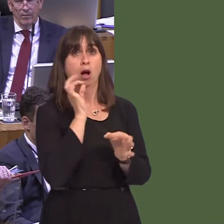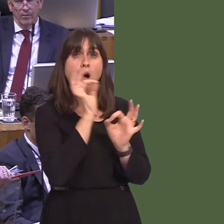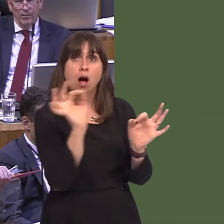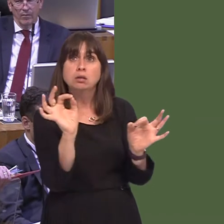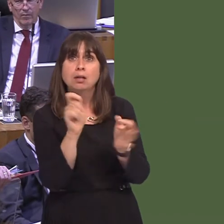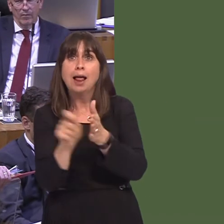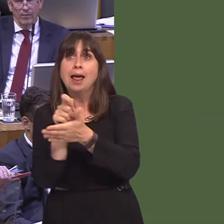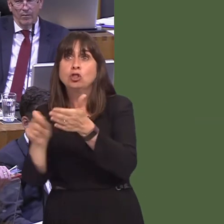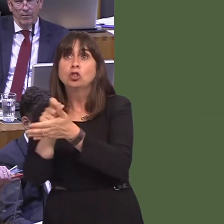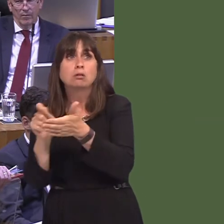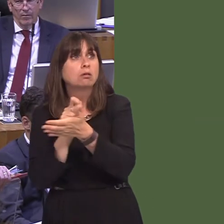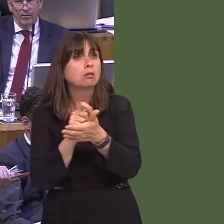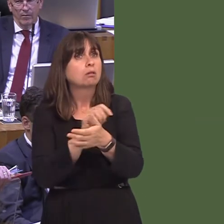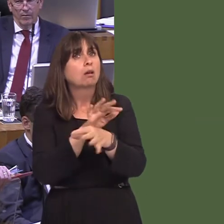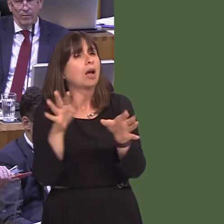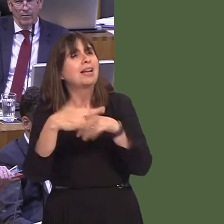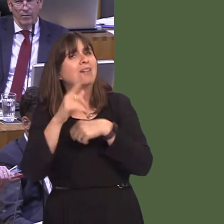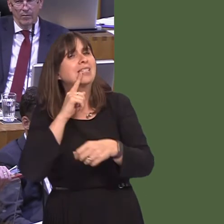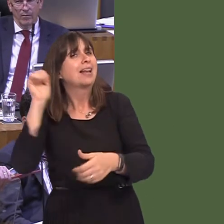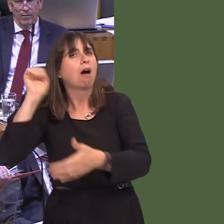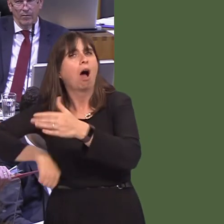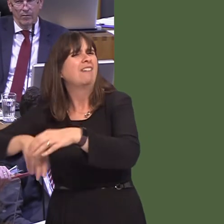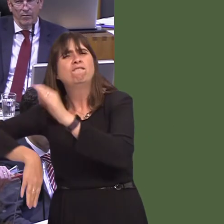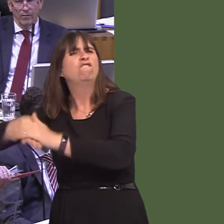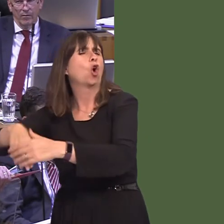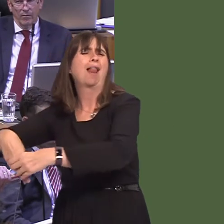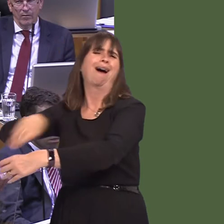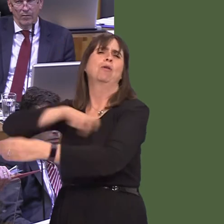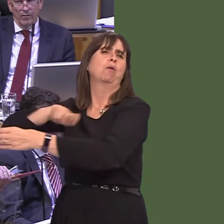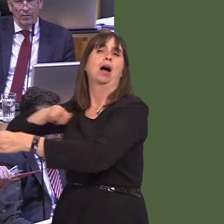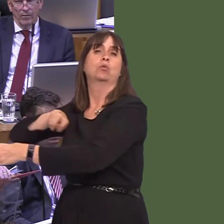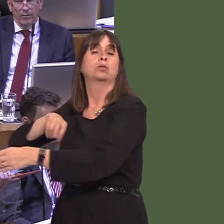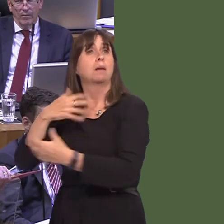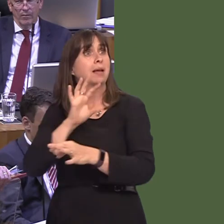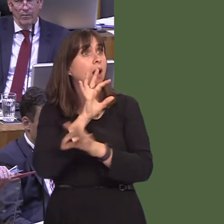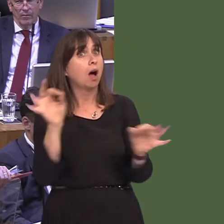the opportunity by Theresa May to vote for a hard Brexit, and they said 'no', and that